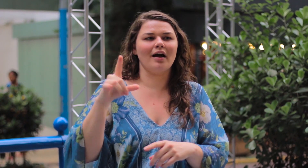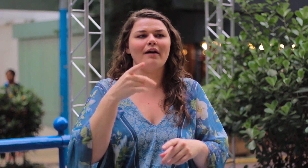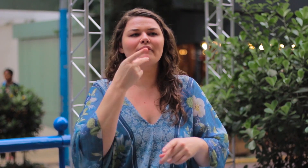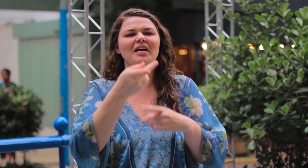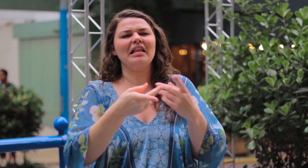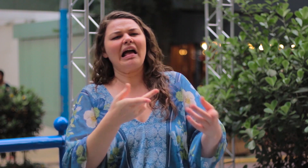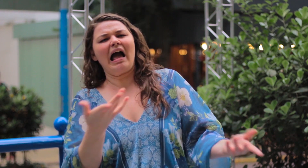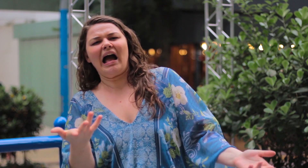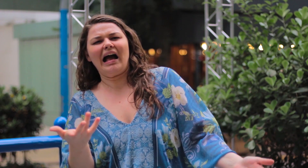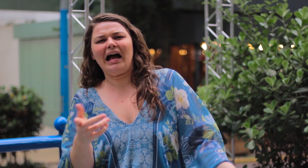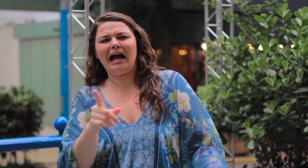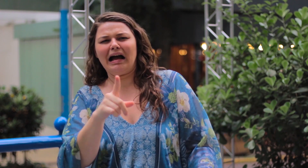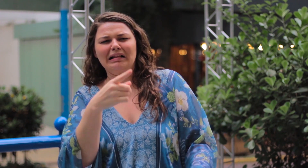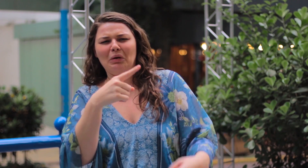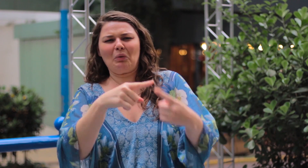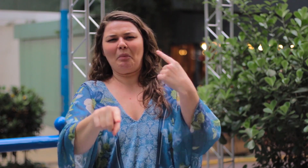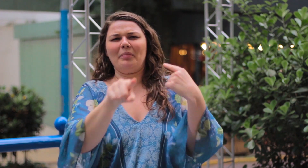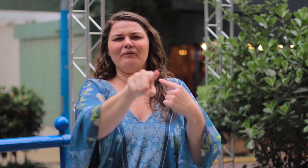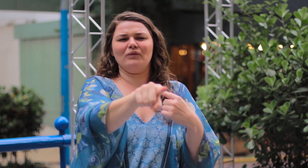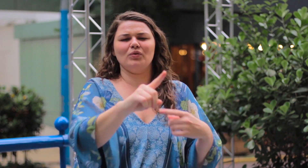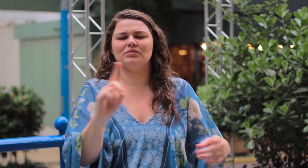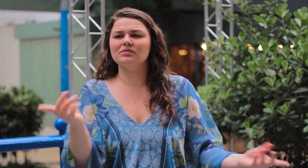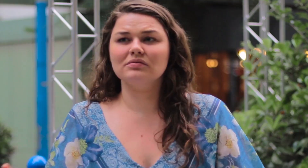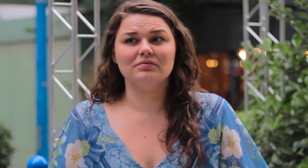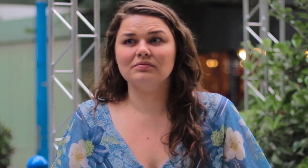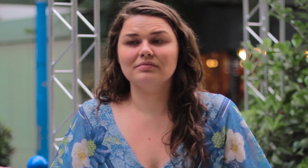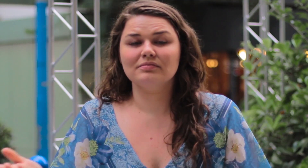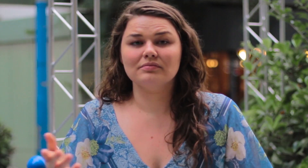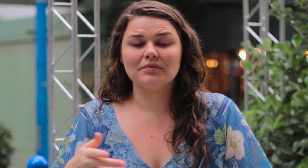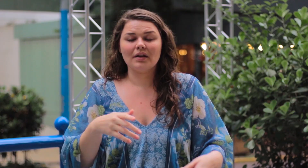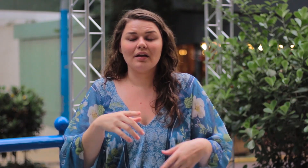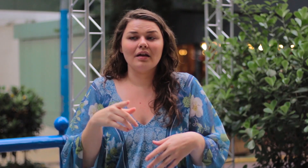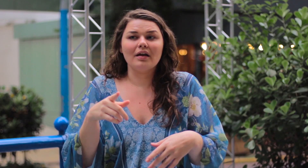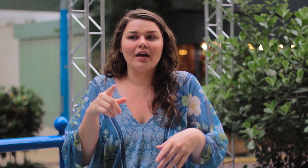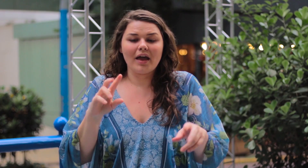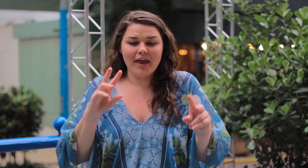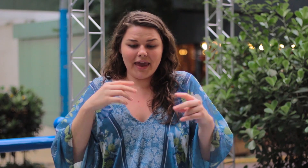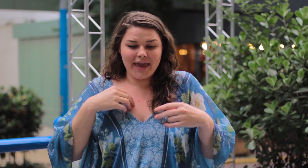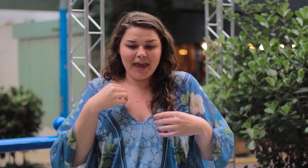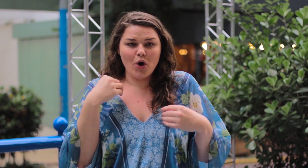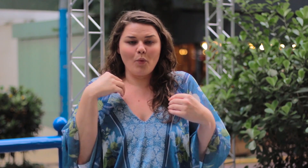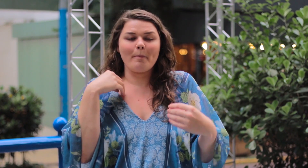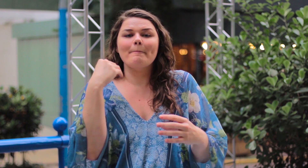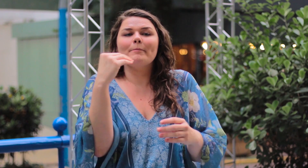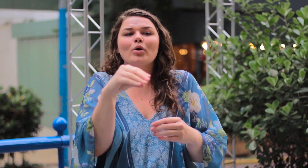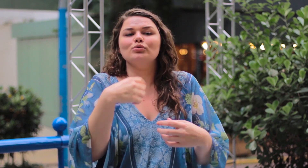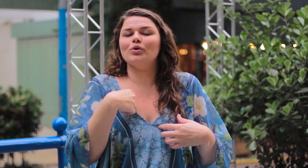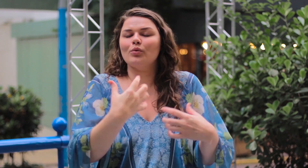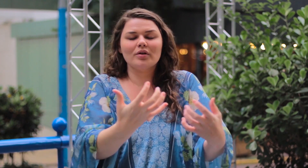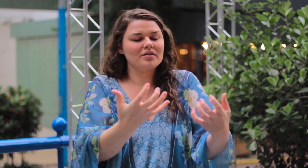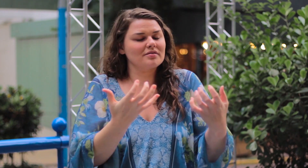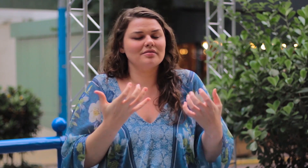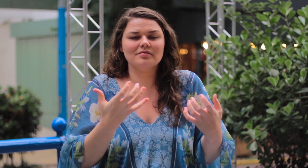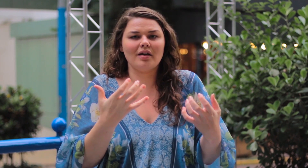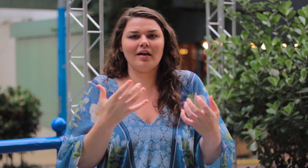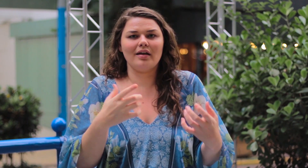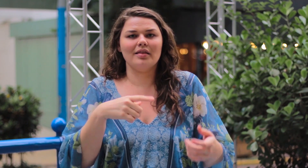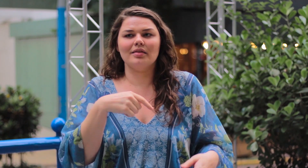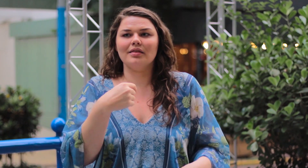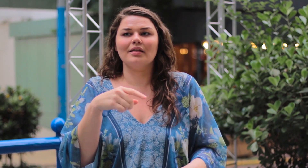que algo não combina ou não é para você. Eu coloco o que eu quiser nas minhas redes sociais.